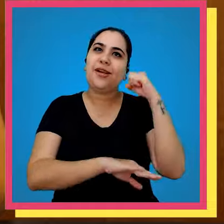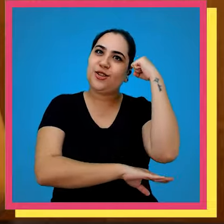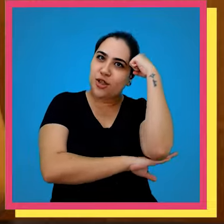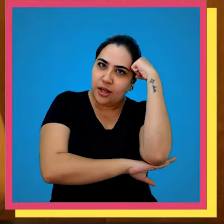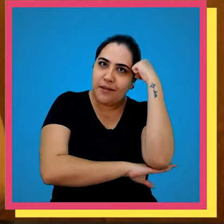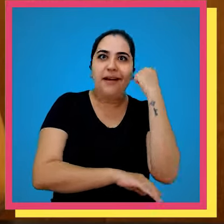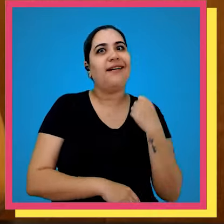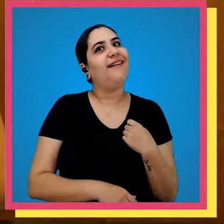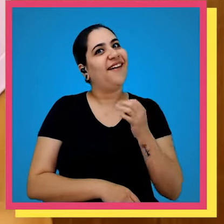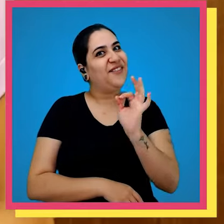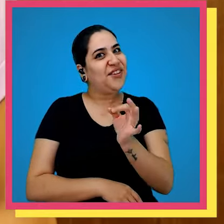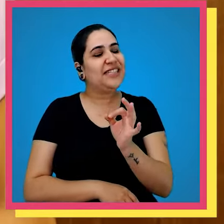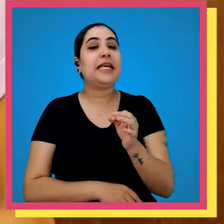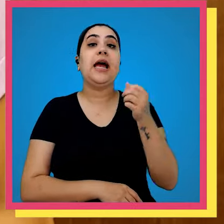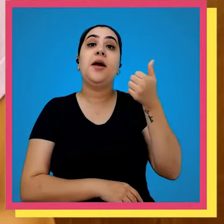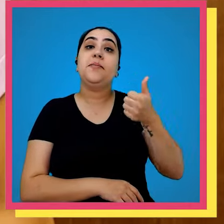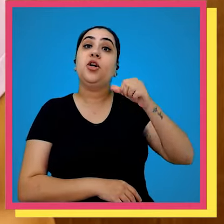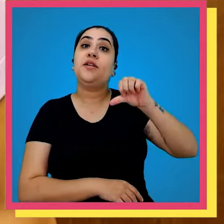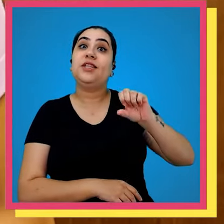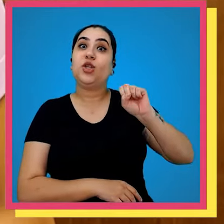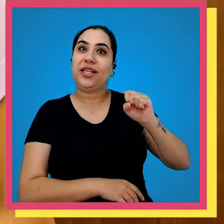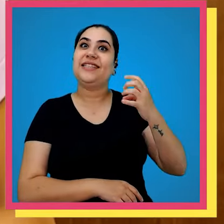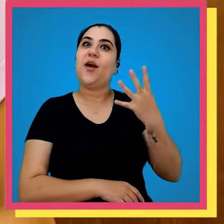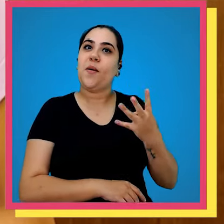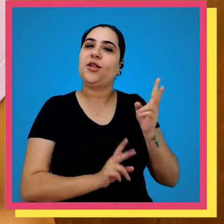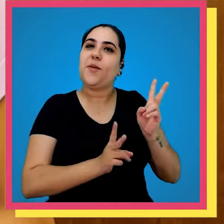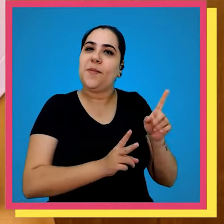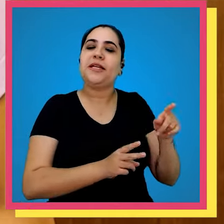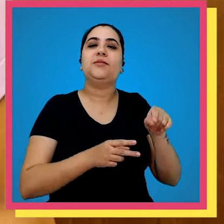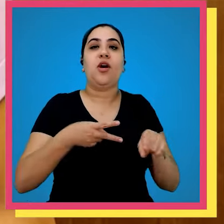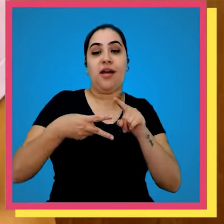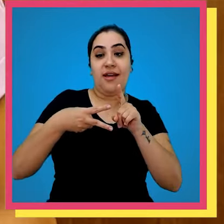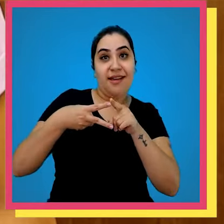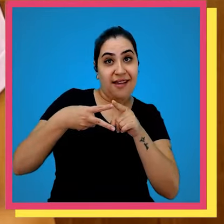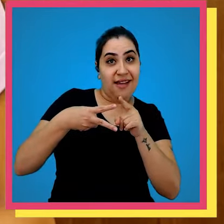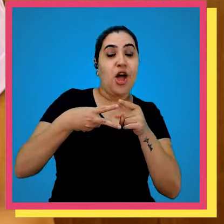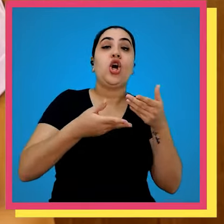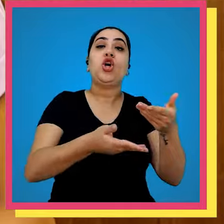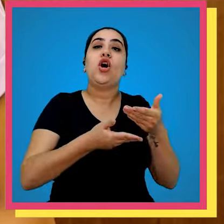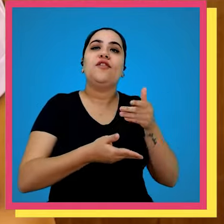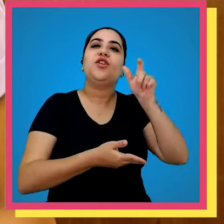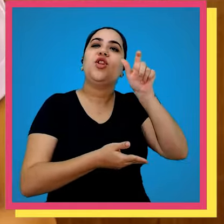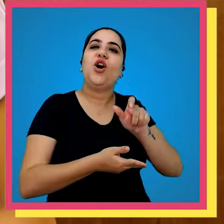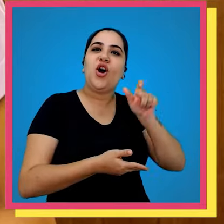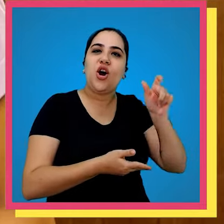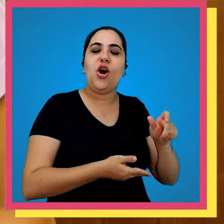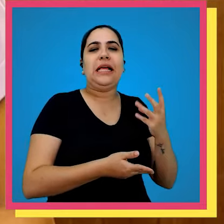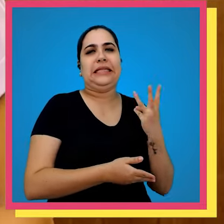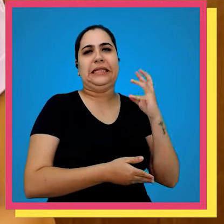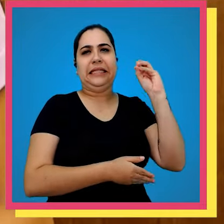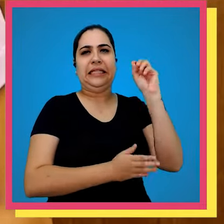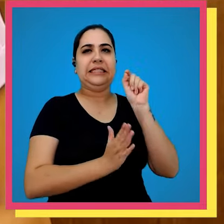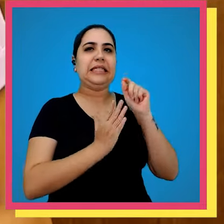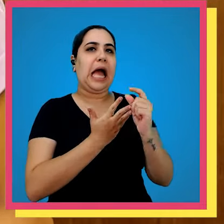e Jorge Amado Pois é Em 1984 o Alfredo Machado convidou mais de 30 autores para virem até o nosso